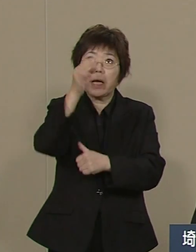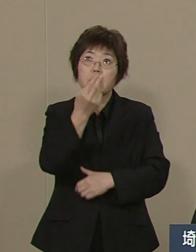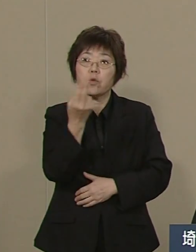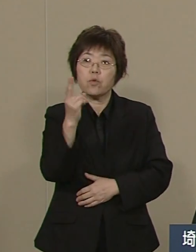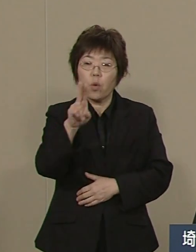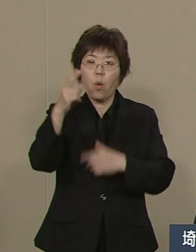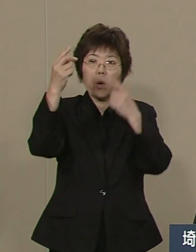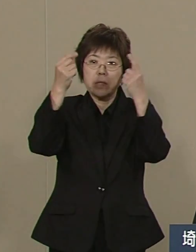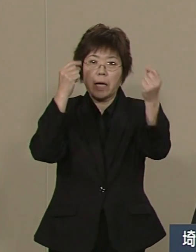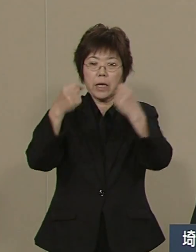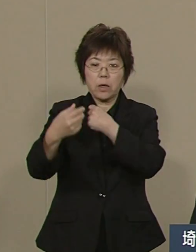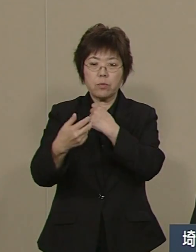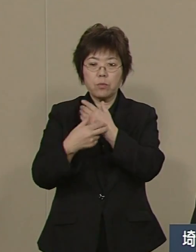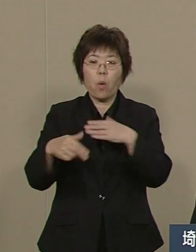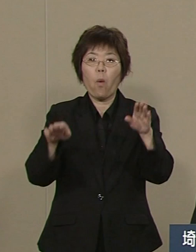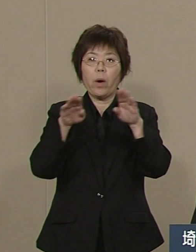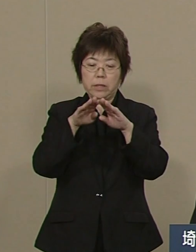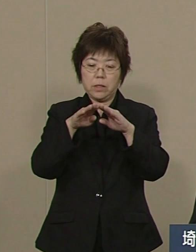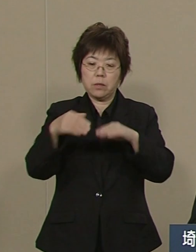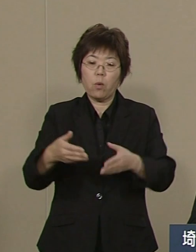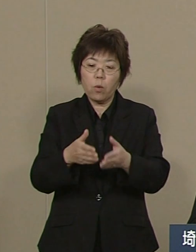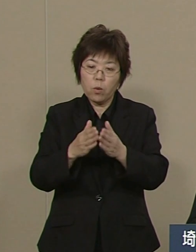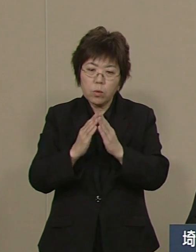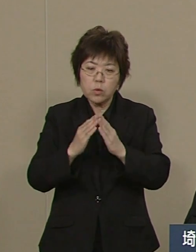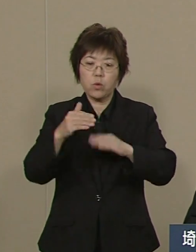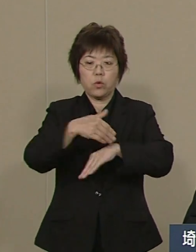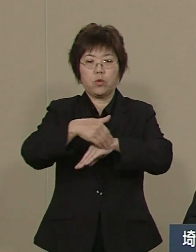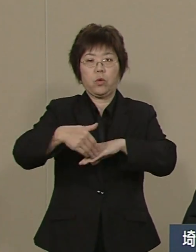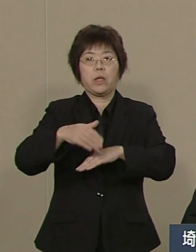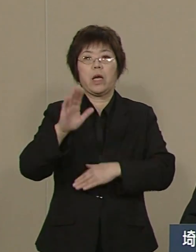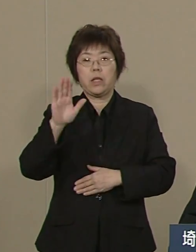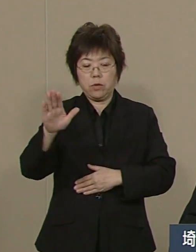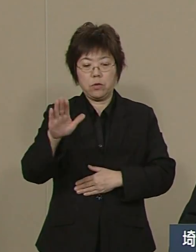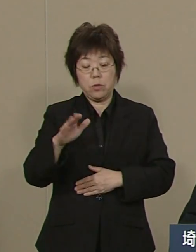確実にその医療環境は 整備されつつあります